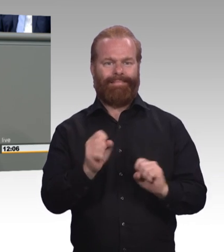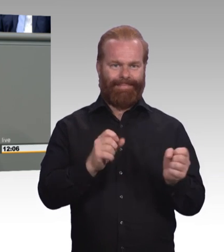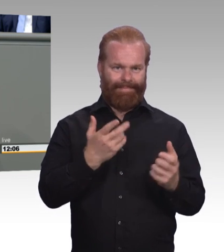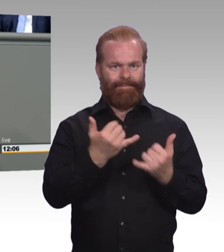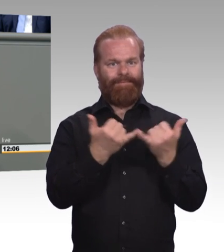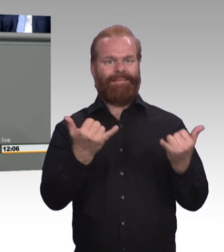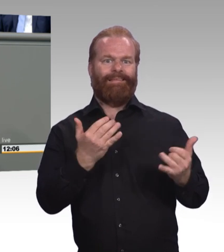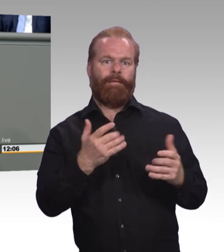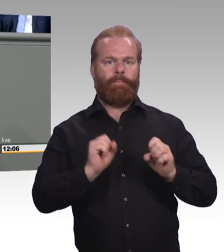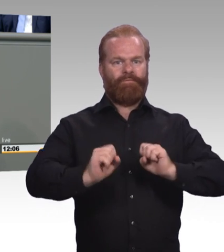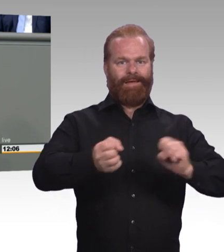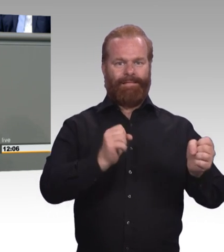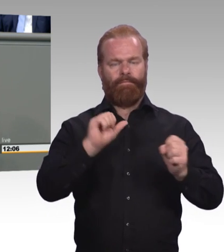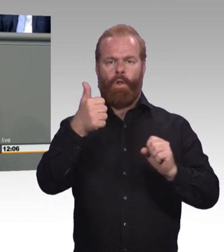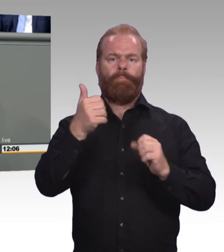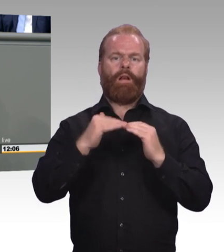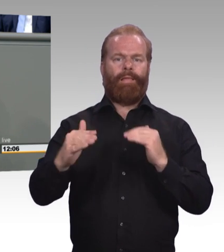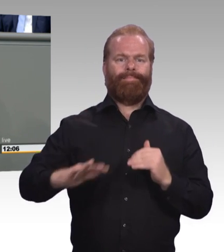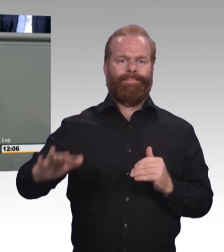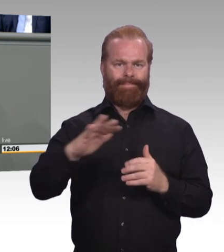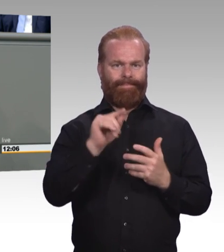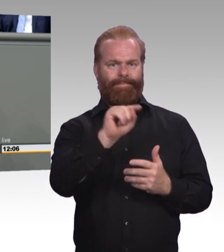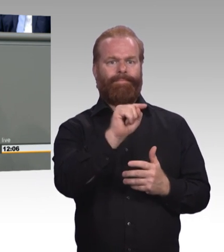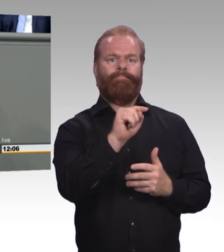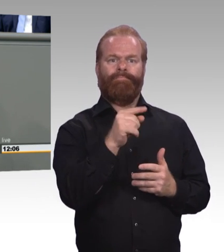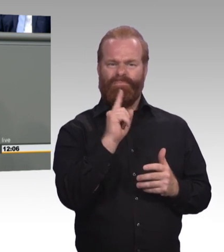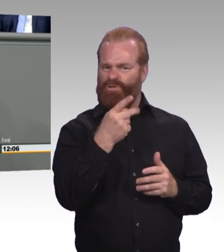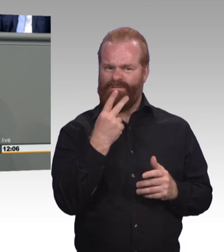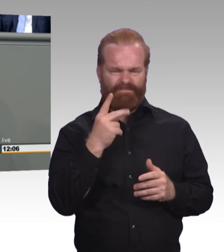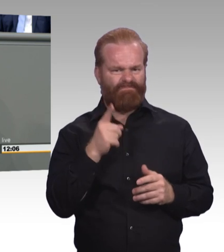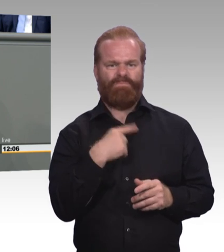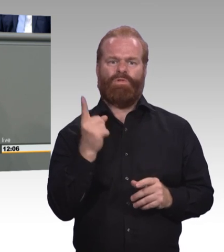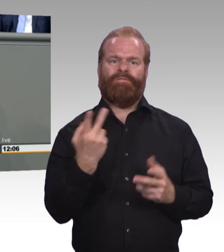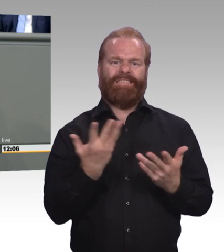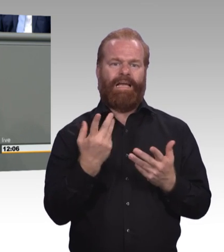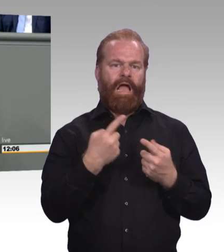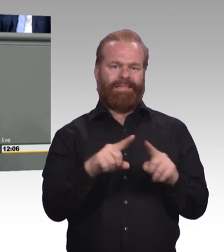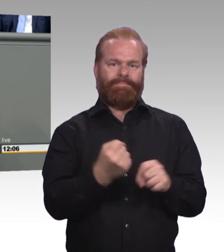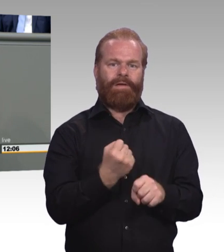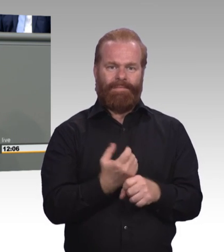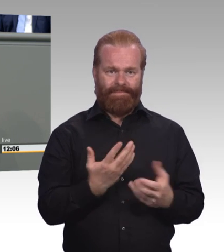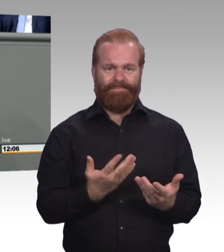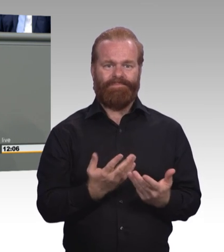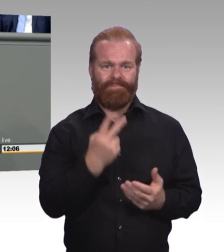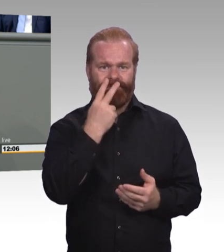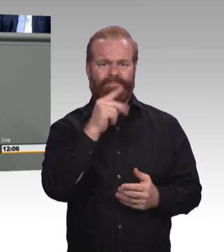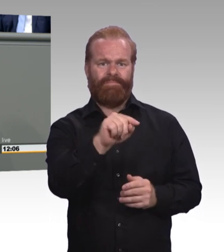kommen in der Novellierung kaum vor. Inklusion und die Gesundheits- und Pflegeberufe. Das Berufsbildungssystem ist nicht inklusiv